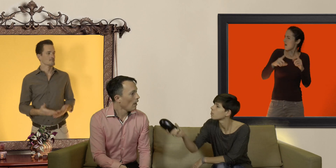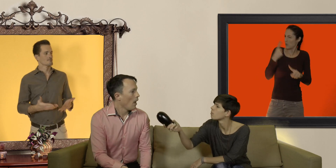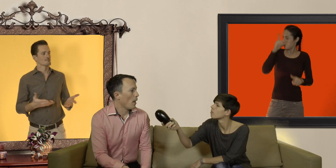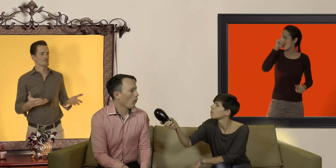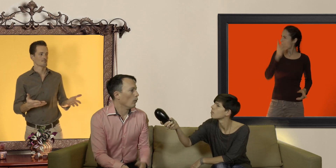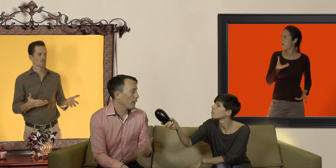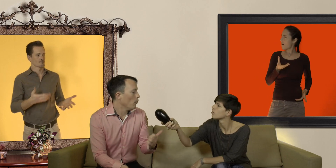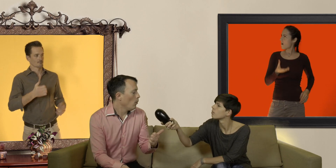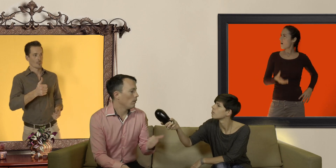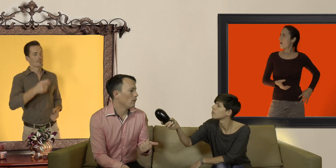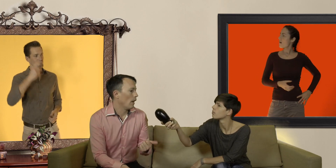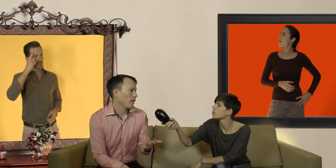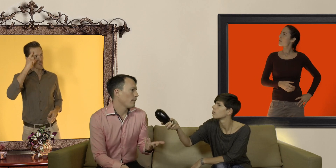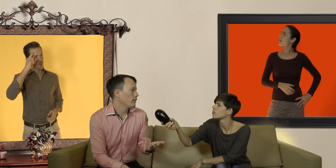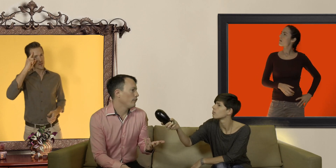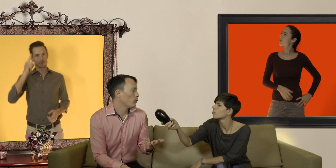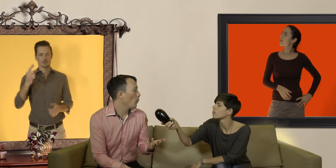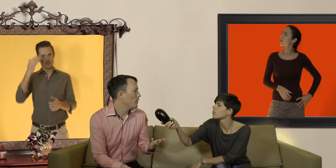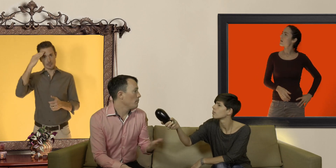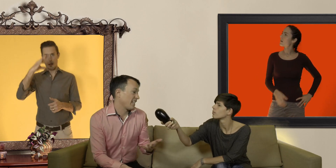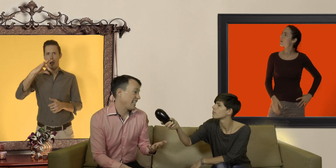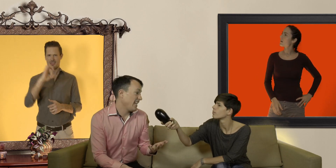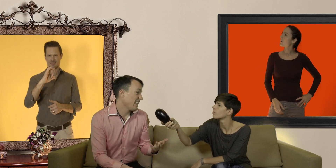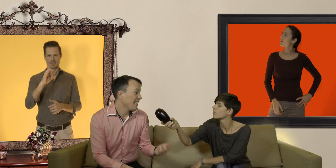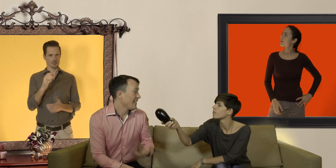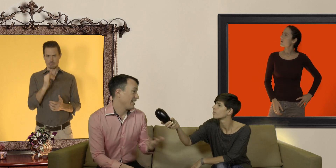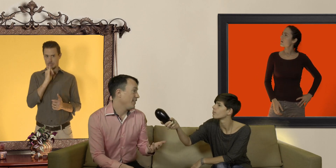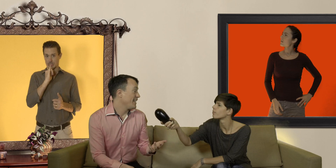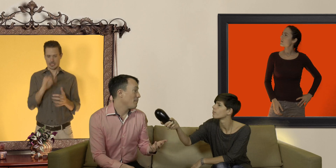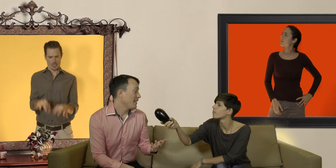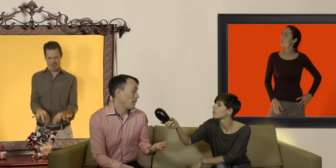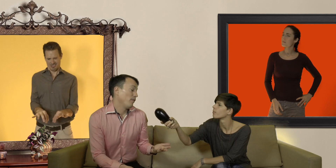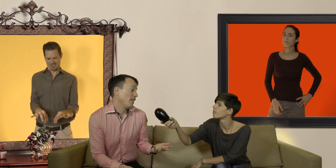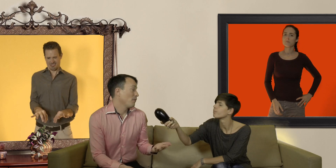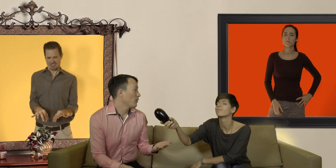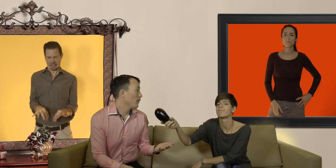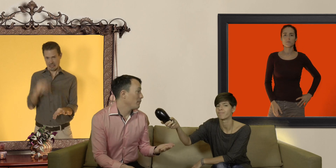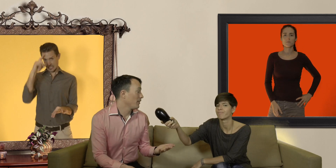primo un préservatif trop petit ça serre c'est difficile à mettre et puis finalement ça nous fait débander